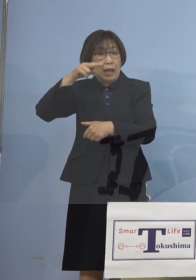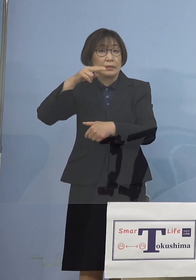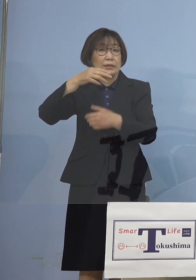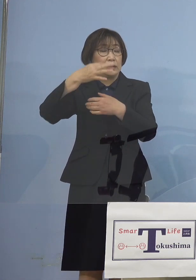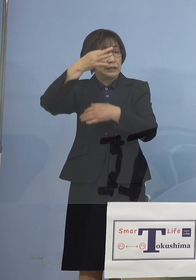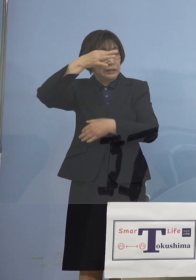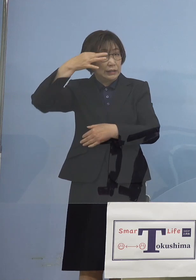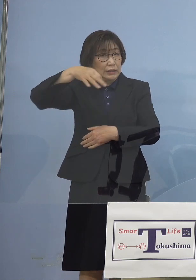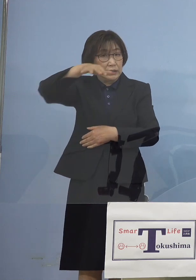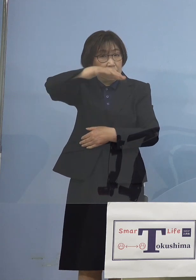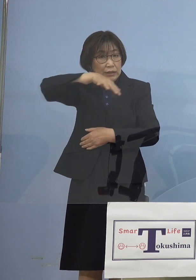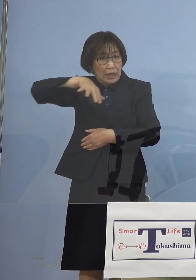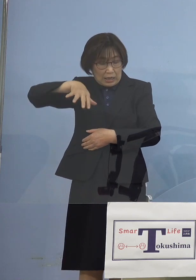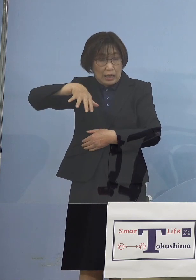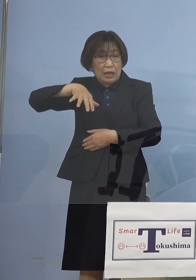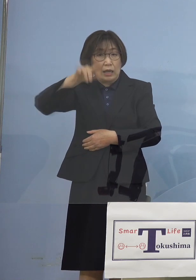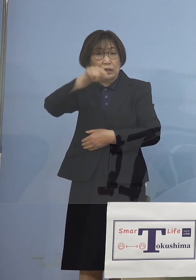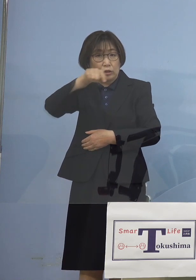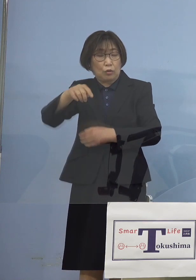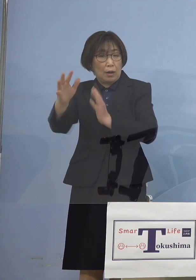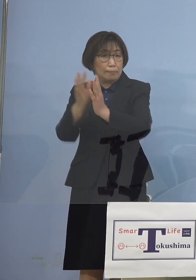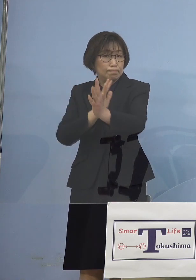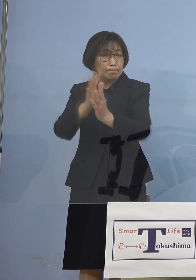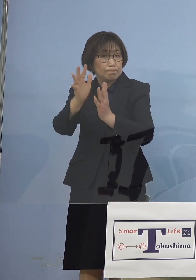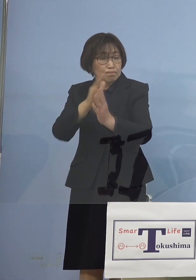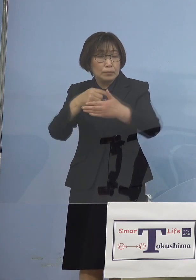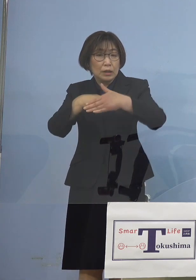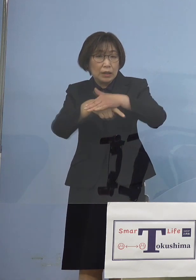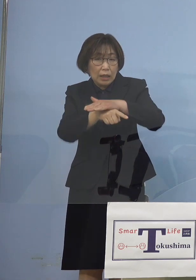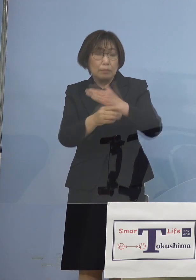こうしたことが明らかと なったところでもあります